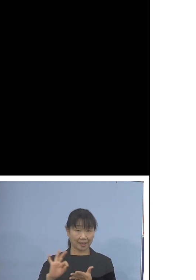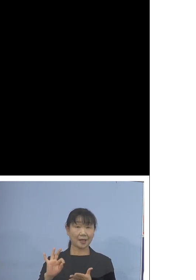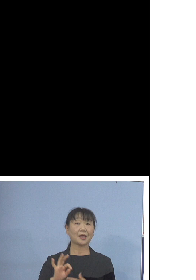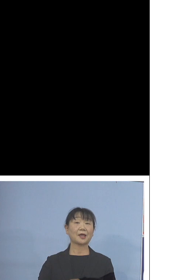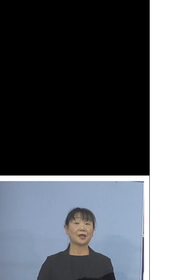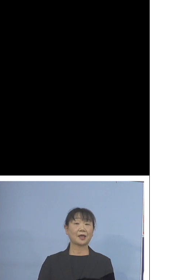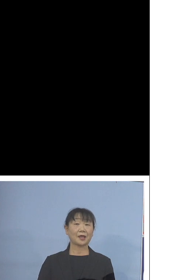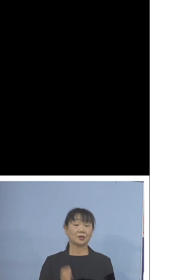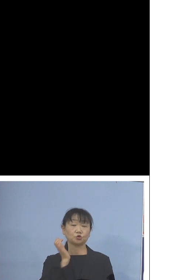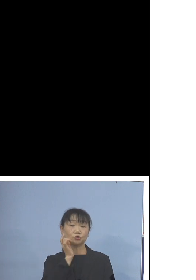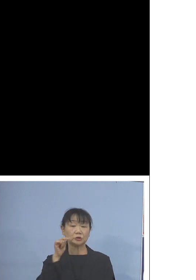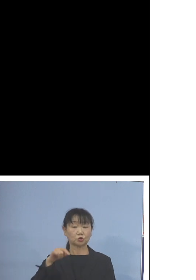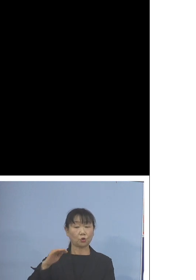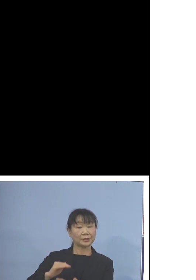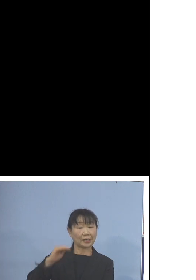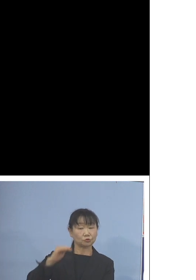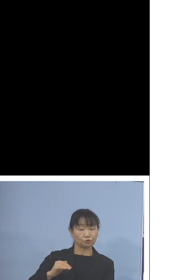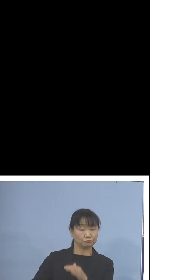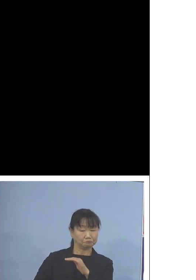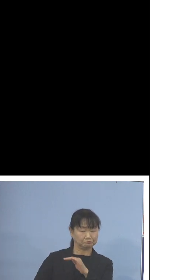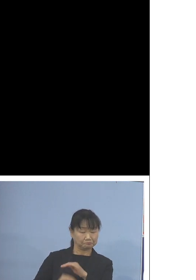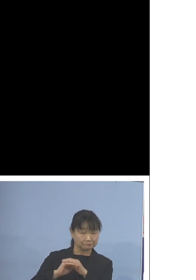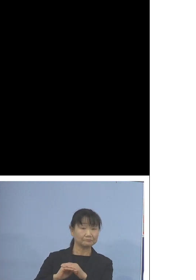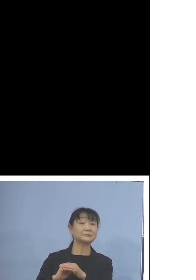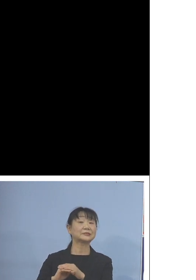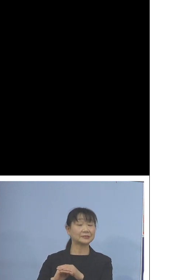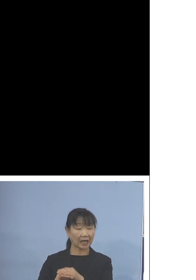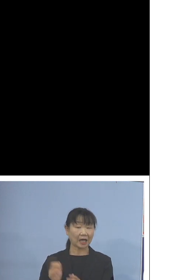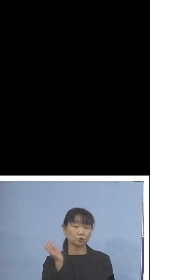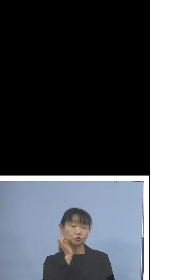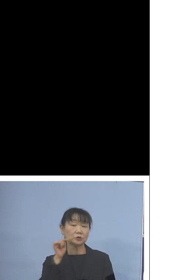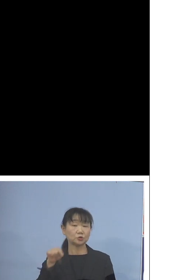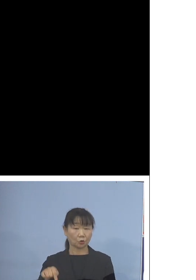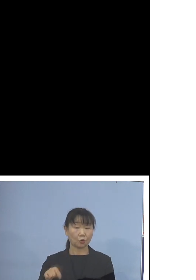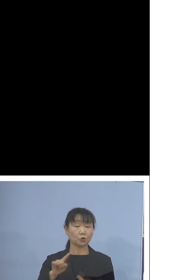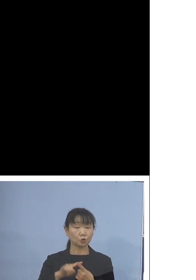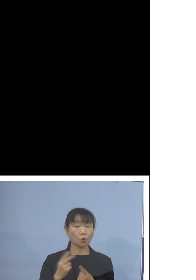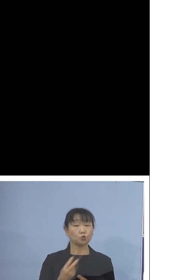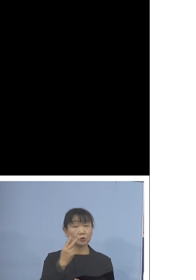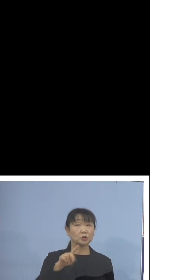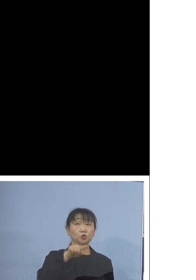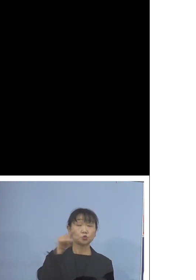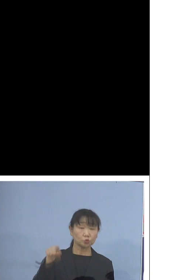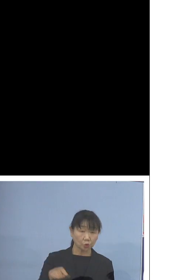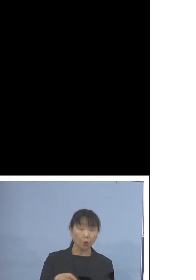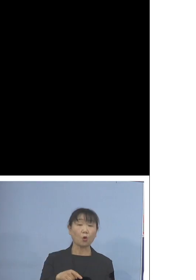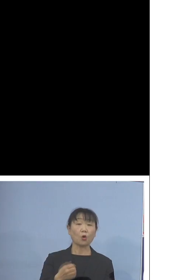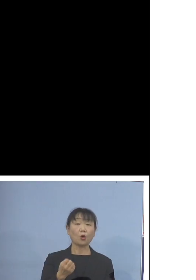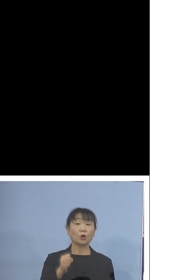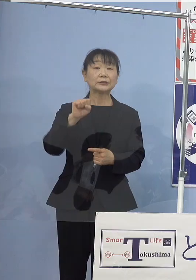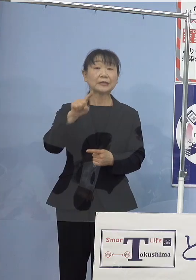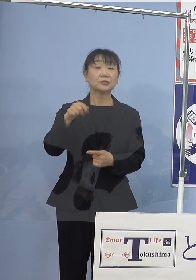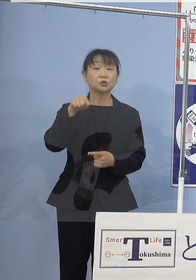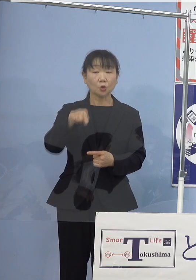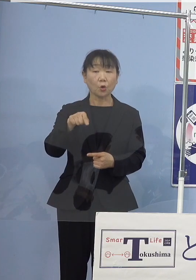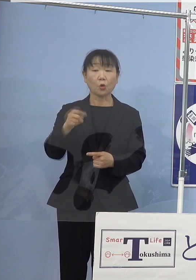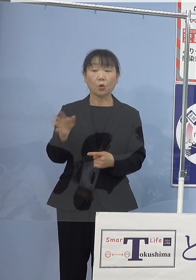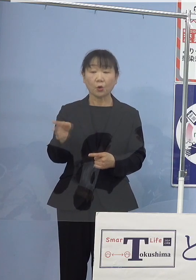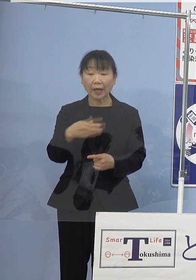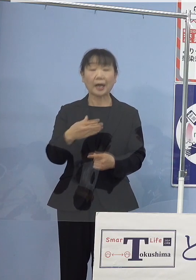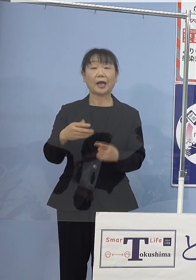水素タンクに充填された水素と 空気中の酸素から電気を作り上げ